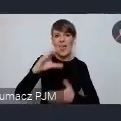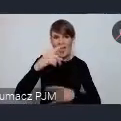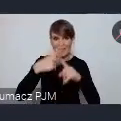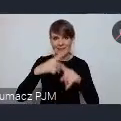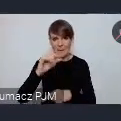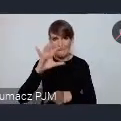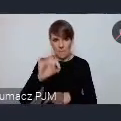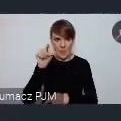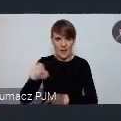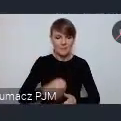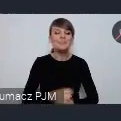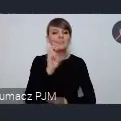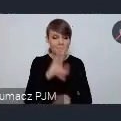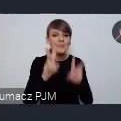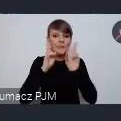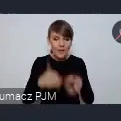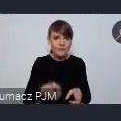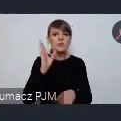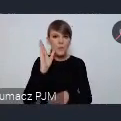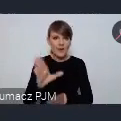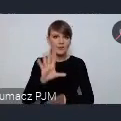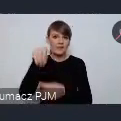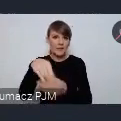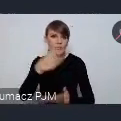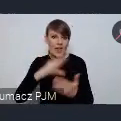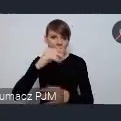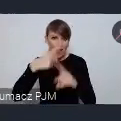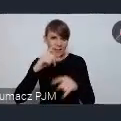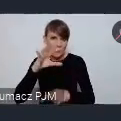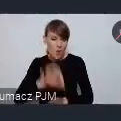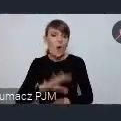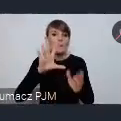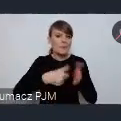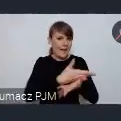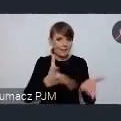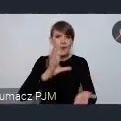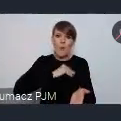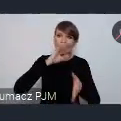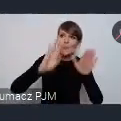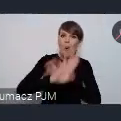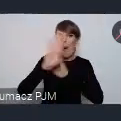Będzie faktycznie to część ekspo, gdzie miasta mają szansę się zaprezentować i pokazać. Podjęliśmy jednak decyzję